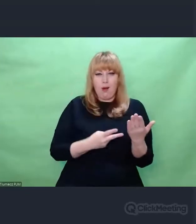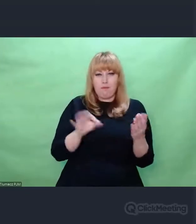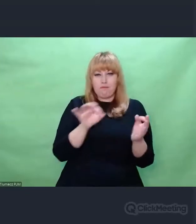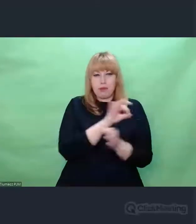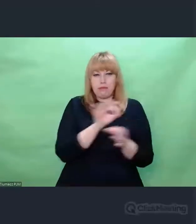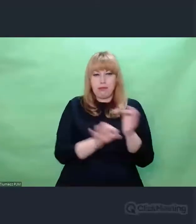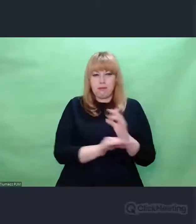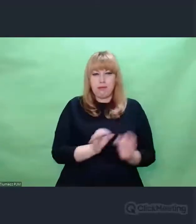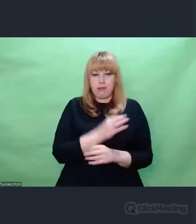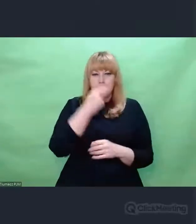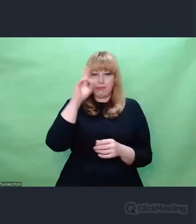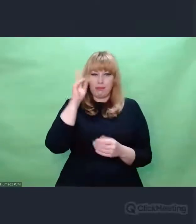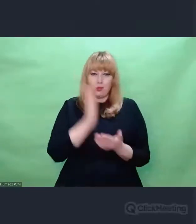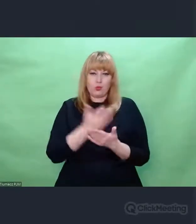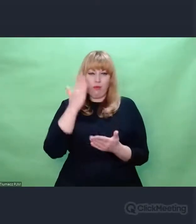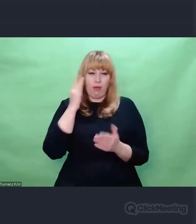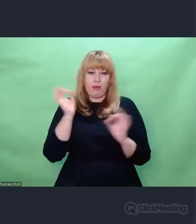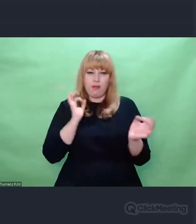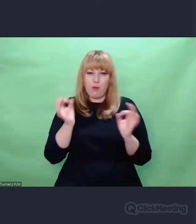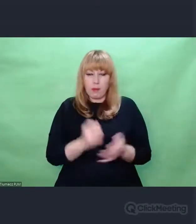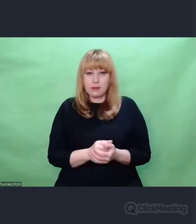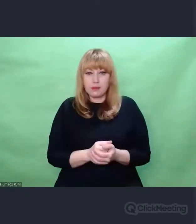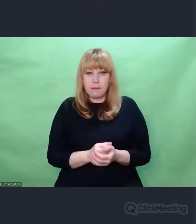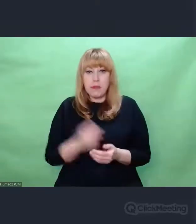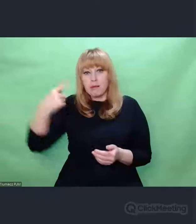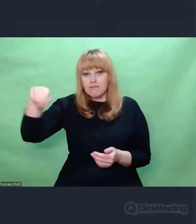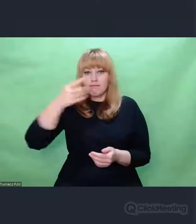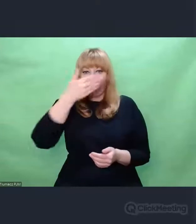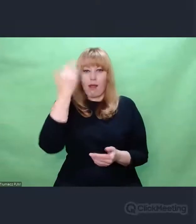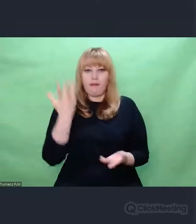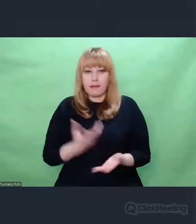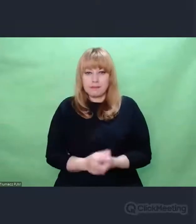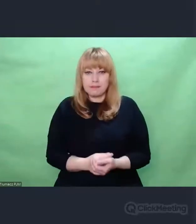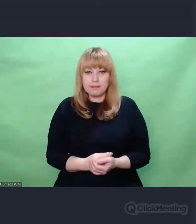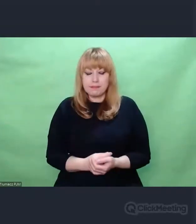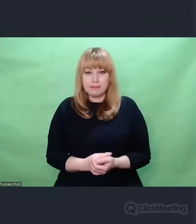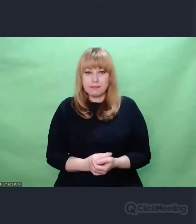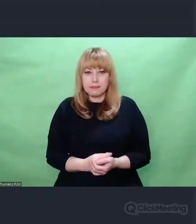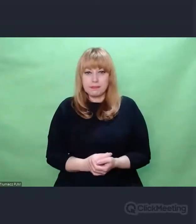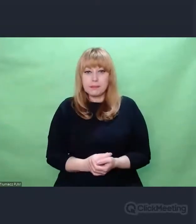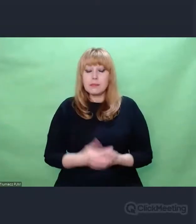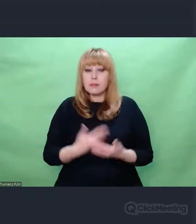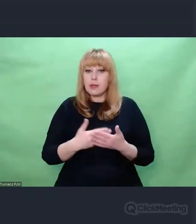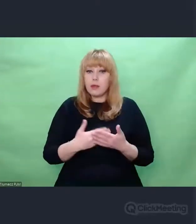chodzi nam o coś innego, to nie to, do czego docieramy. I w tym procesie działania